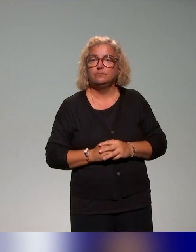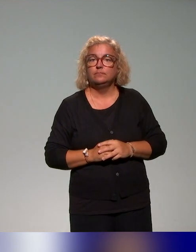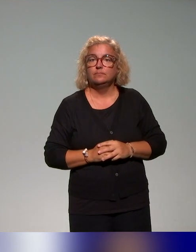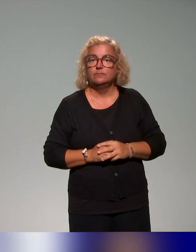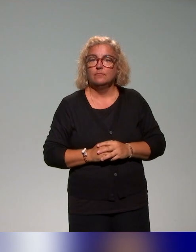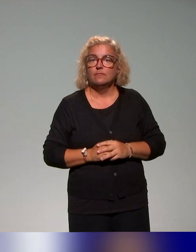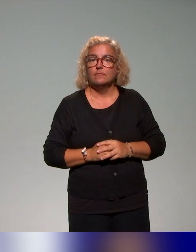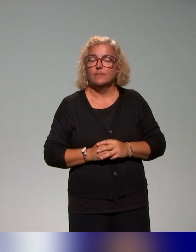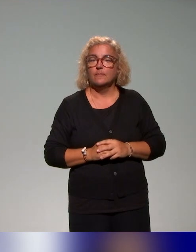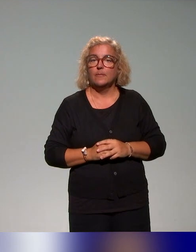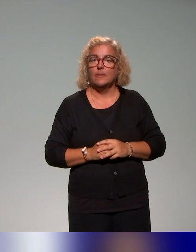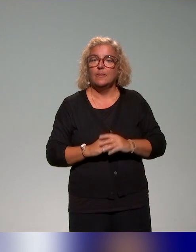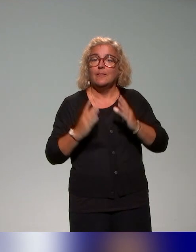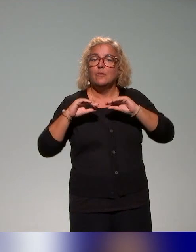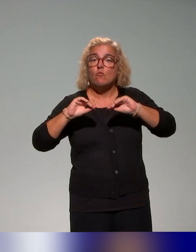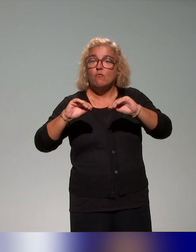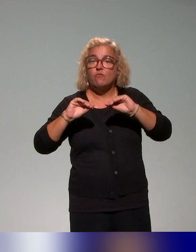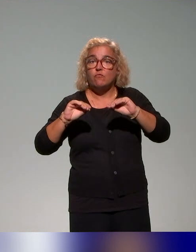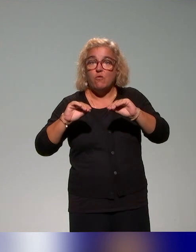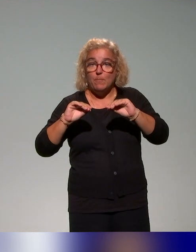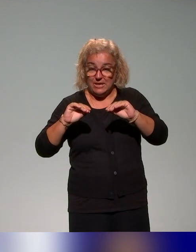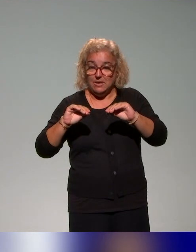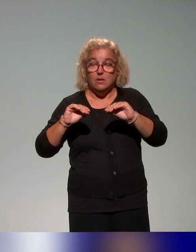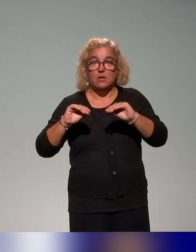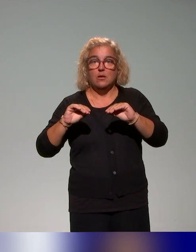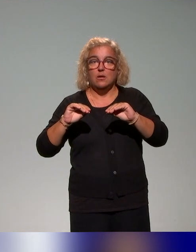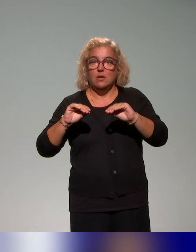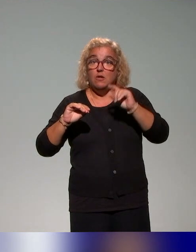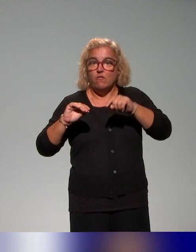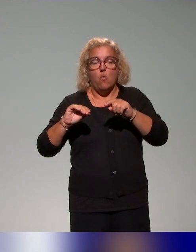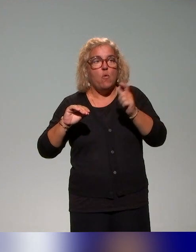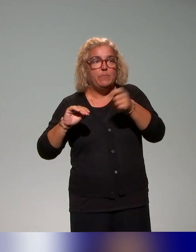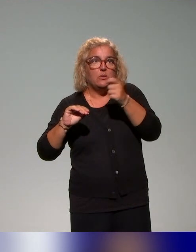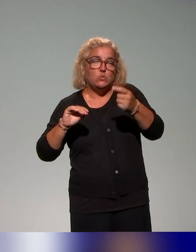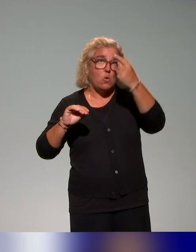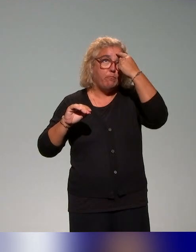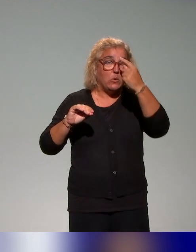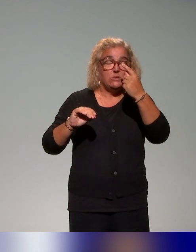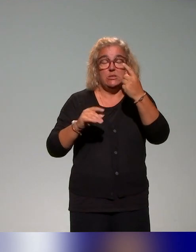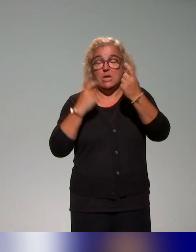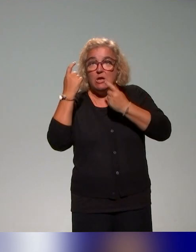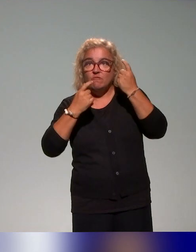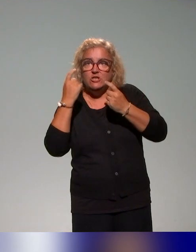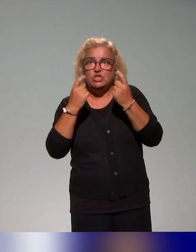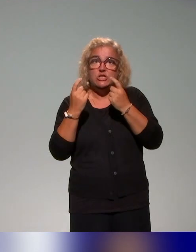même temps qu'évoquer l'approche inclusive. Donc on essaye de penser aussi une approche intégrée qui puisse